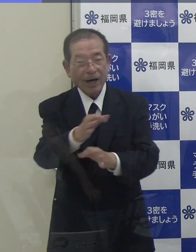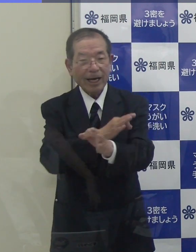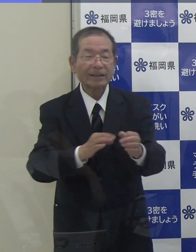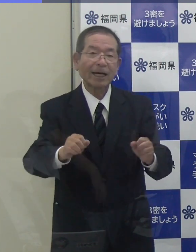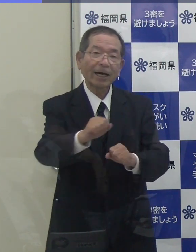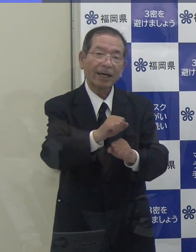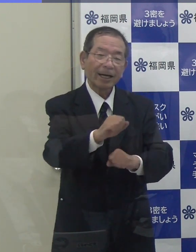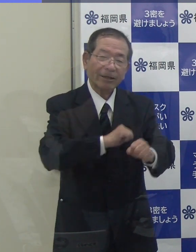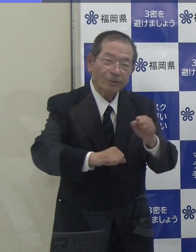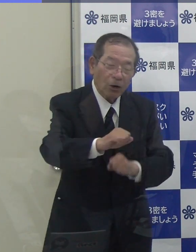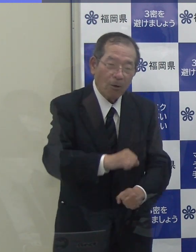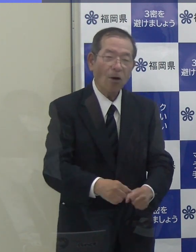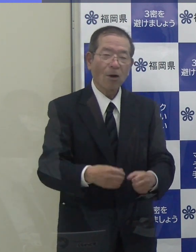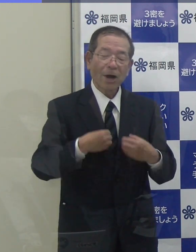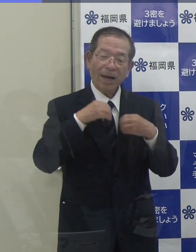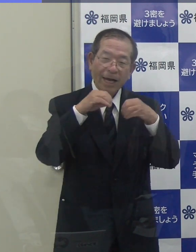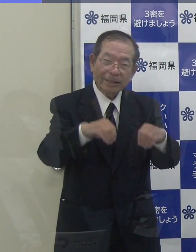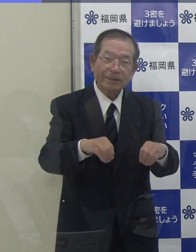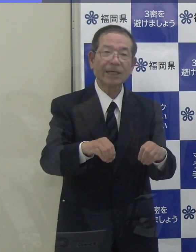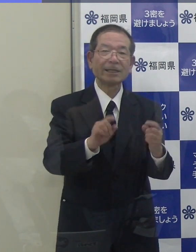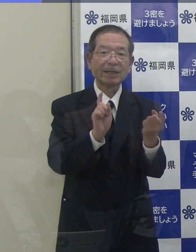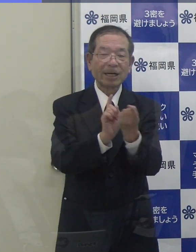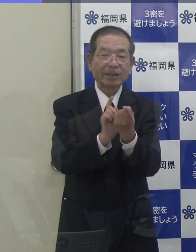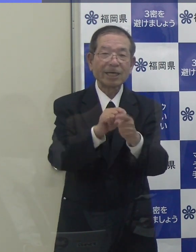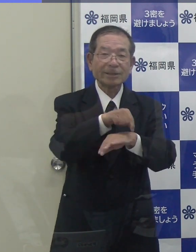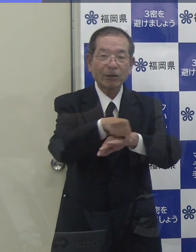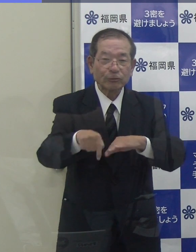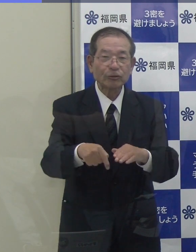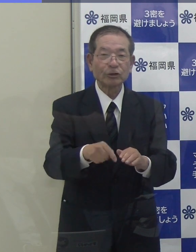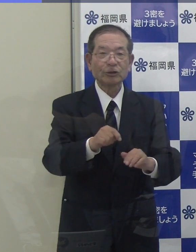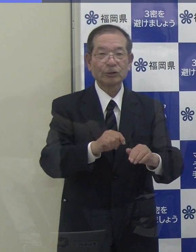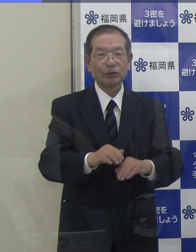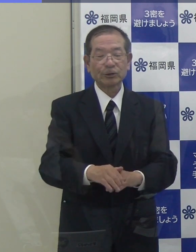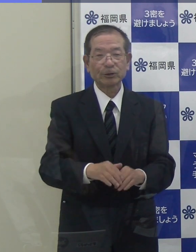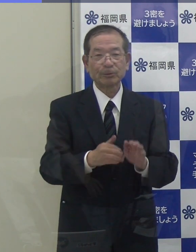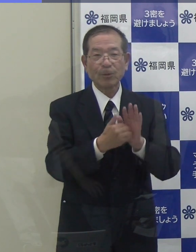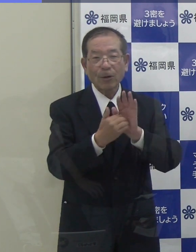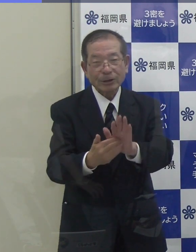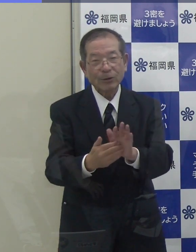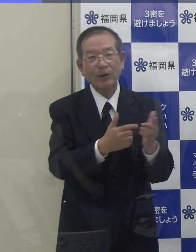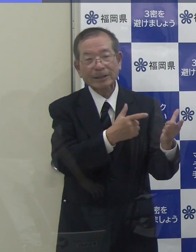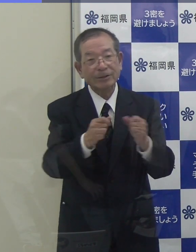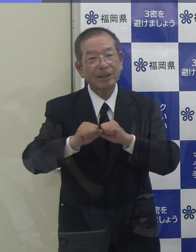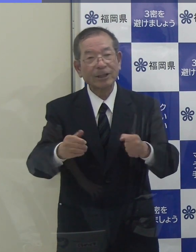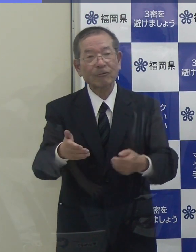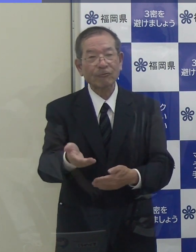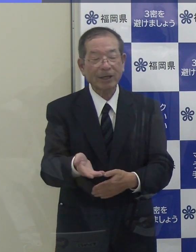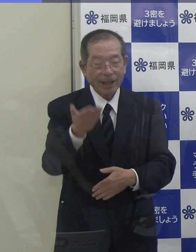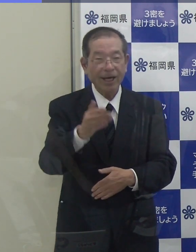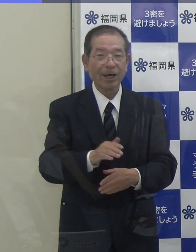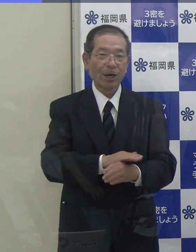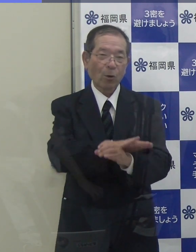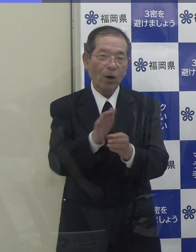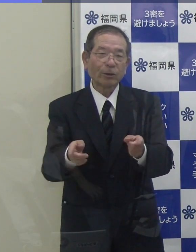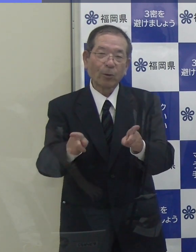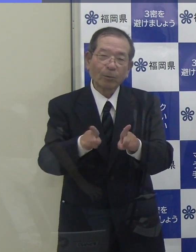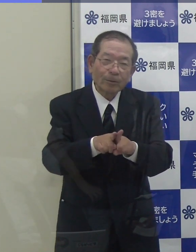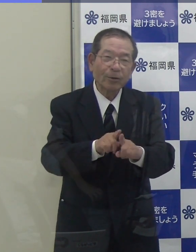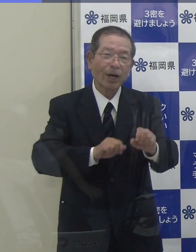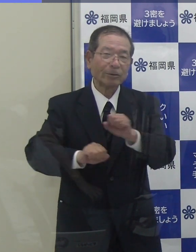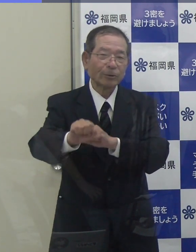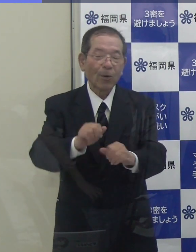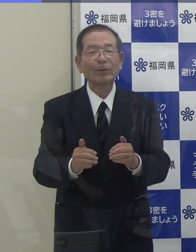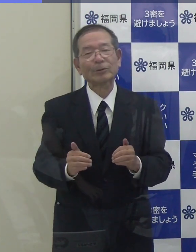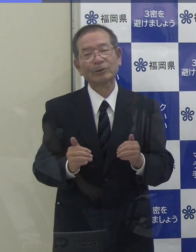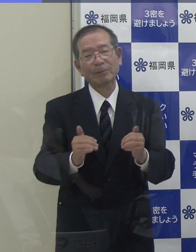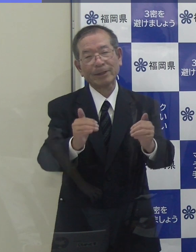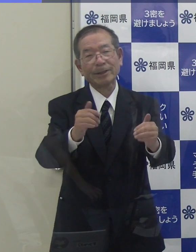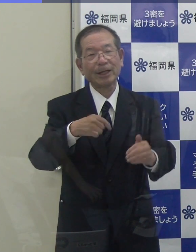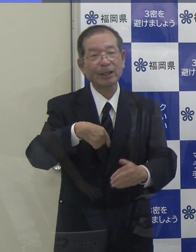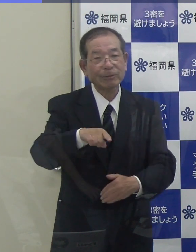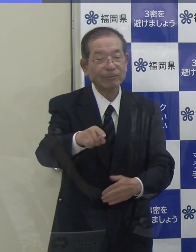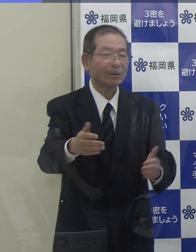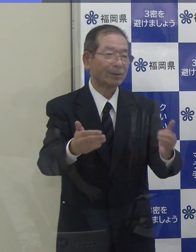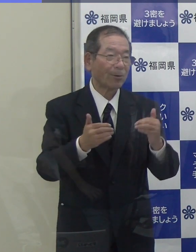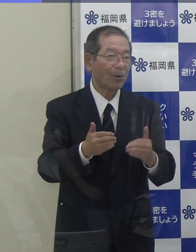しっかり感染防止対策を行いながら、社会経済活動を共に進めていくウィズコロナの歩みを進めていかなければいけないと思っています。